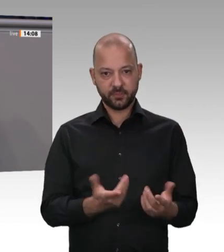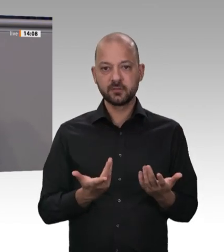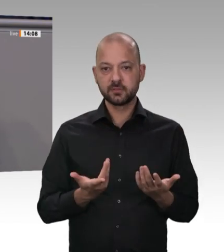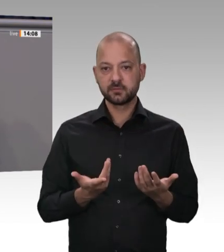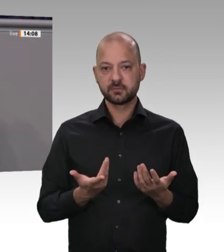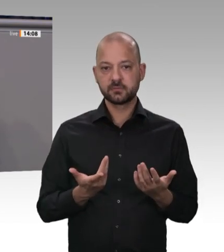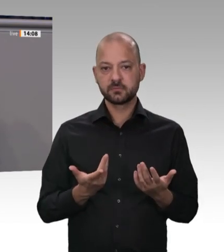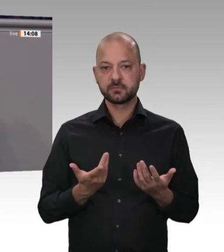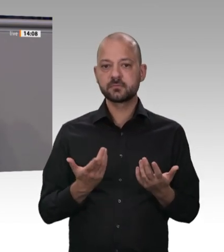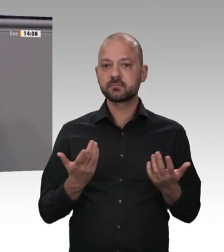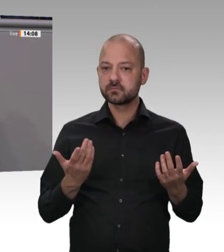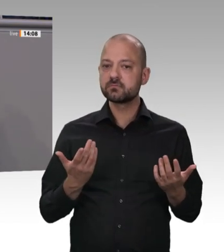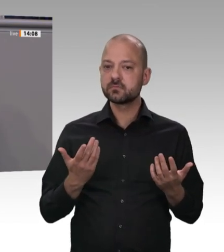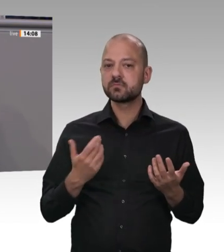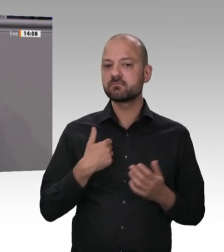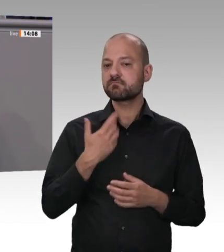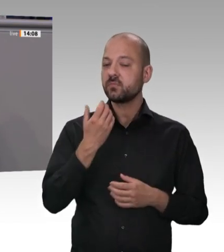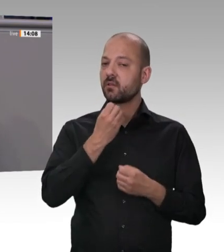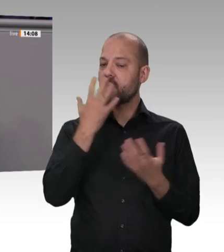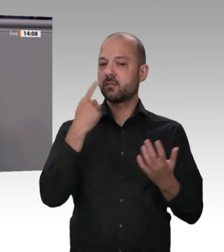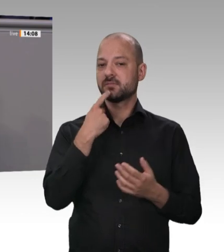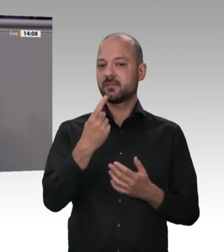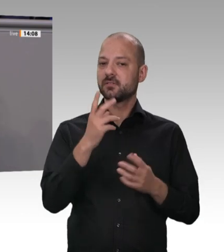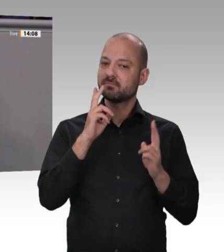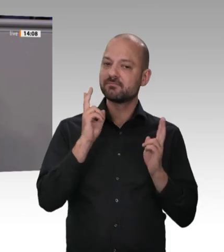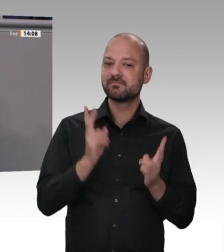ist, zieht man ihm pro Tag 10 Euro vom Netto ab. Dazu kommt das Messergeld;